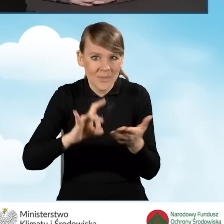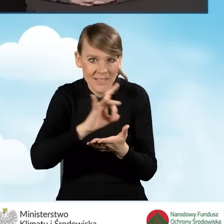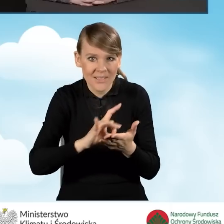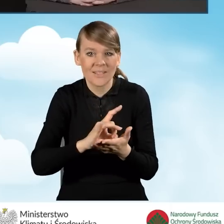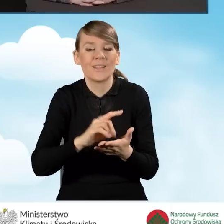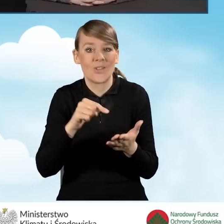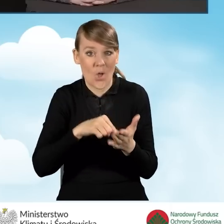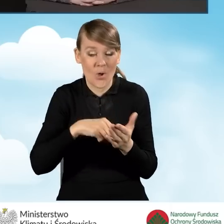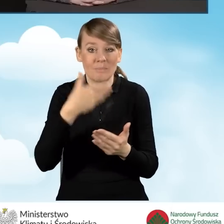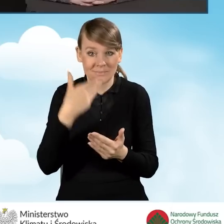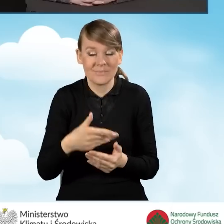z dodatkowego dofinansowania.